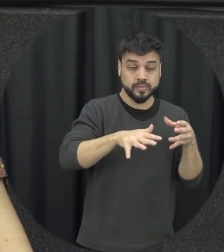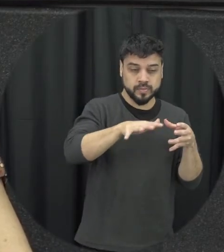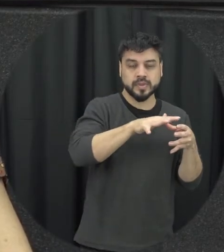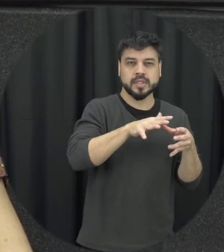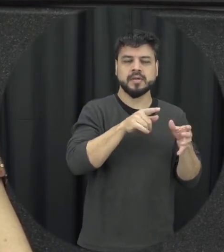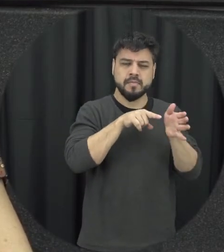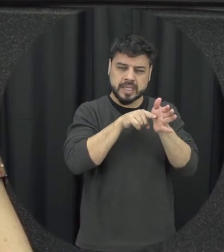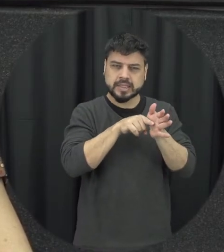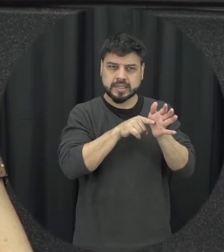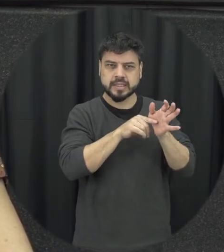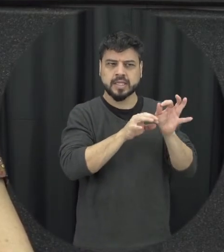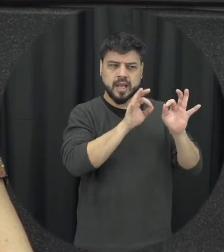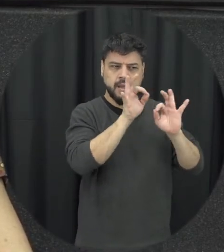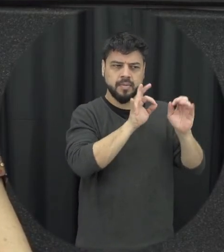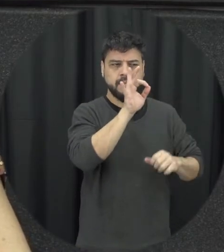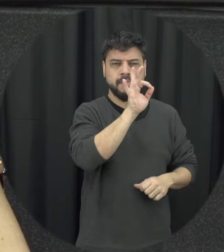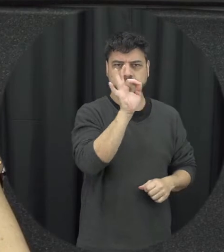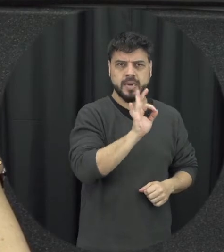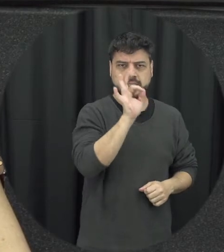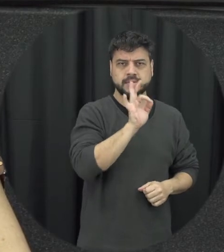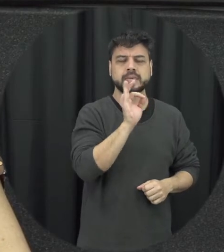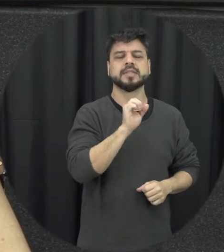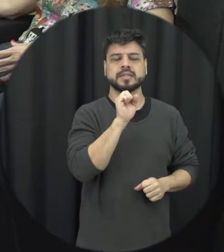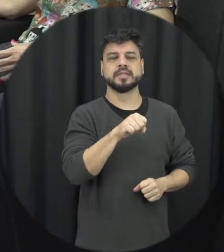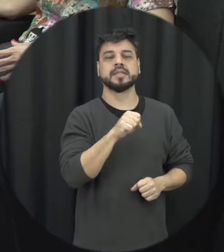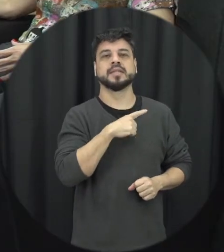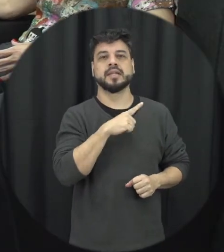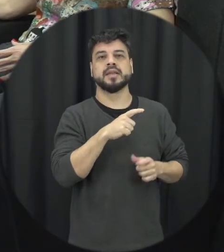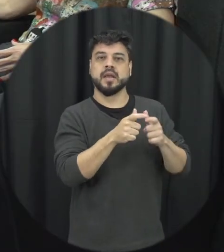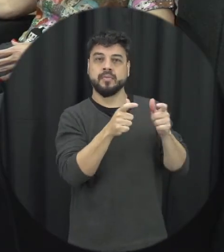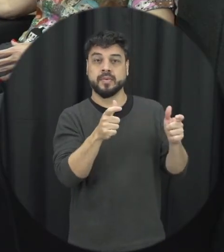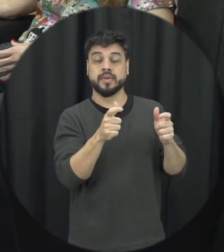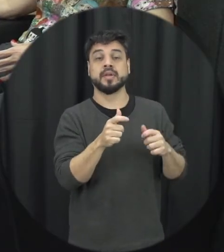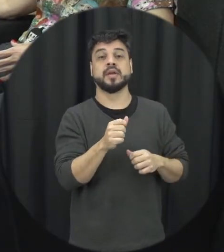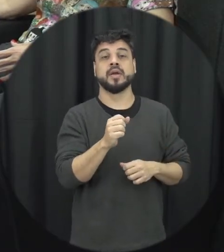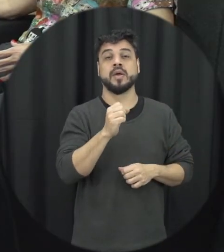gente tá tipo assim que há uma prevalência muitas vezes né da violência doméstica e intrafamiliar